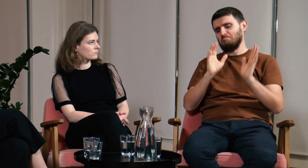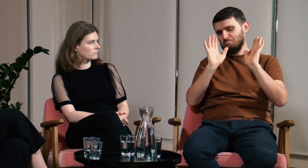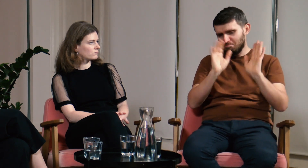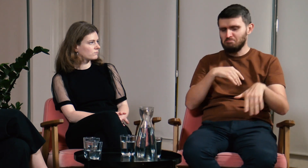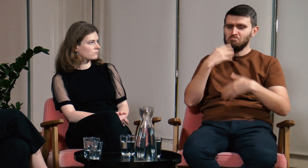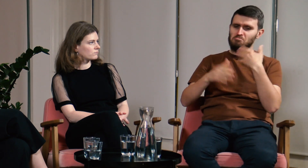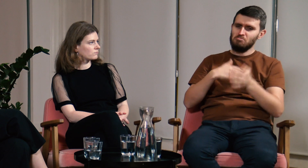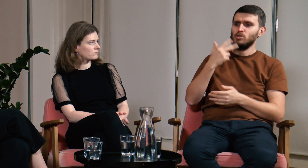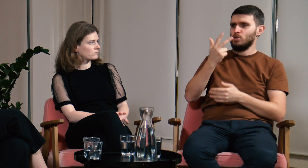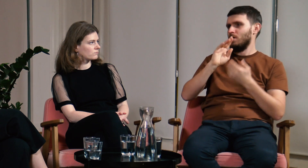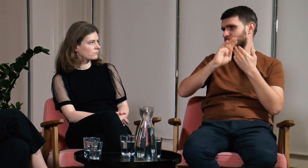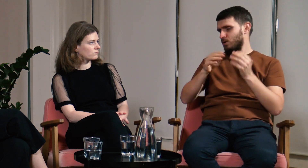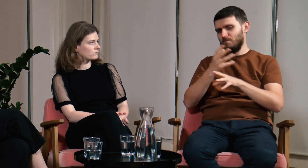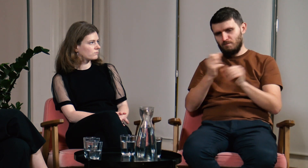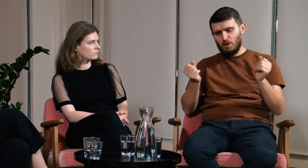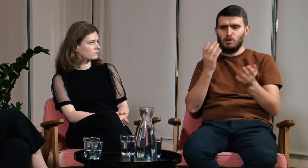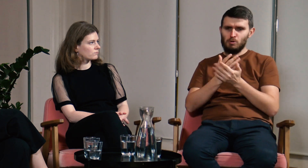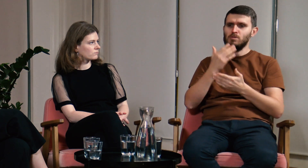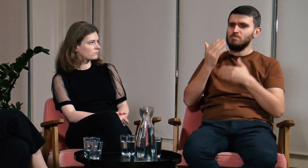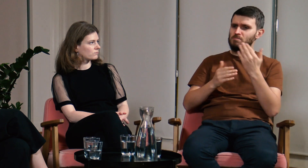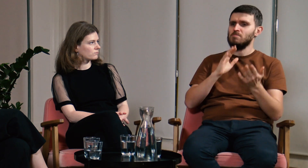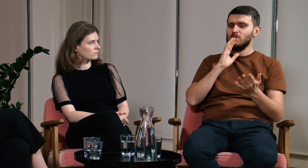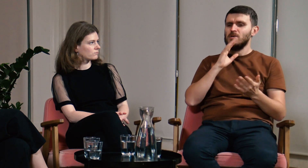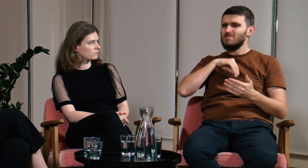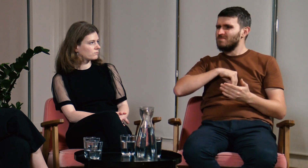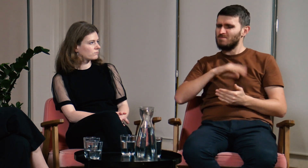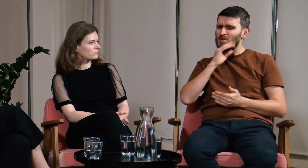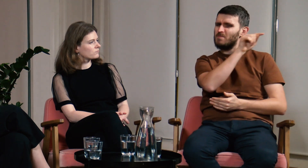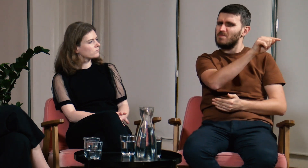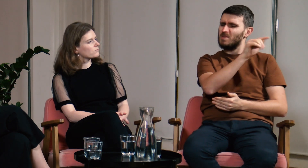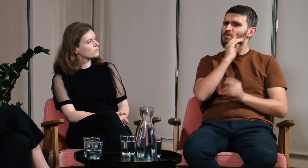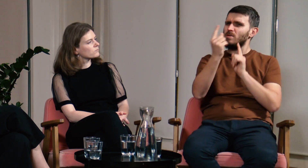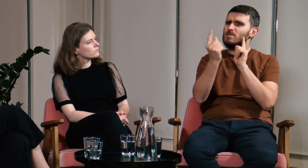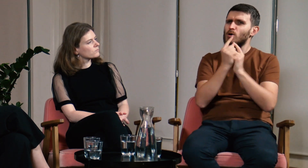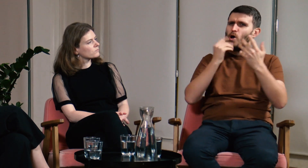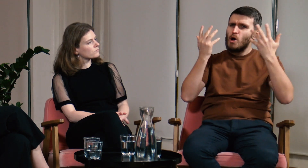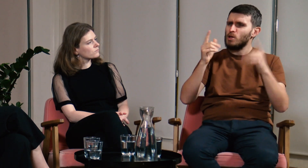Minęło parę lat, skończyłem już liceum, ale cały czas miałem w głowie tę sytuację.